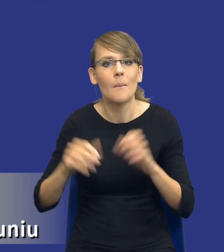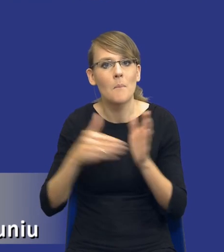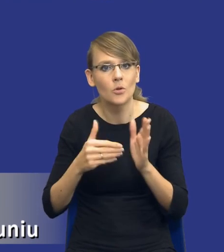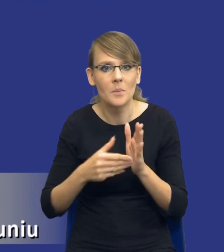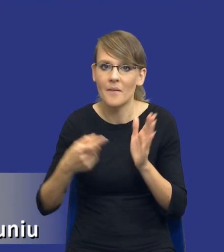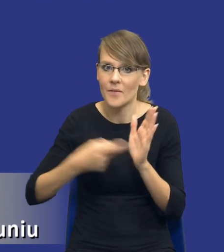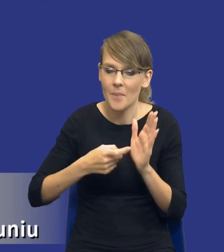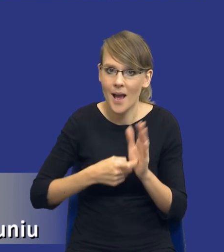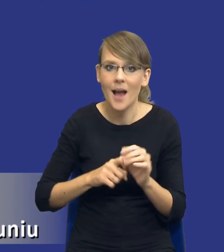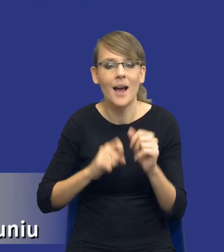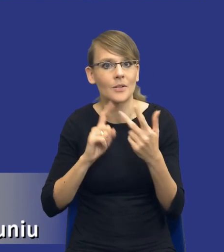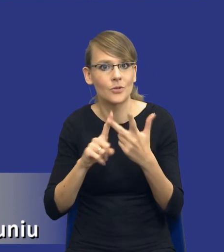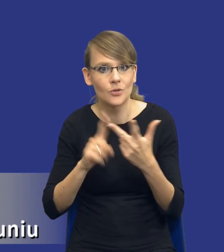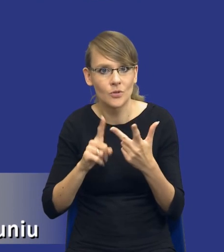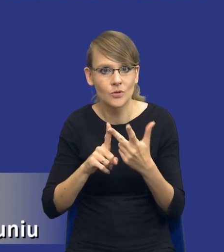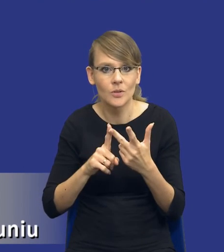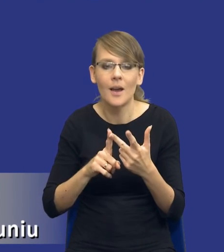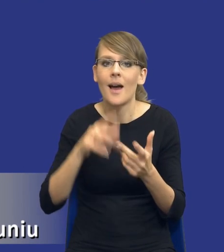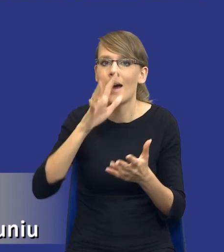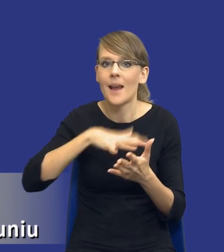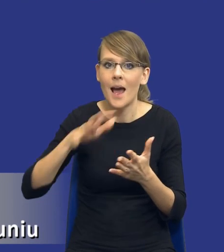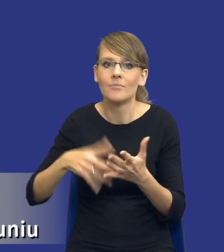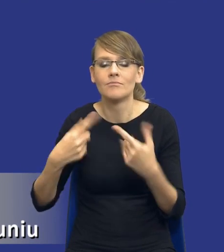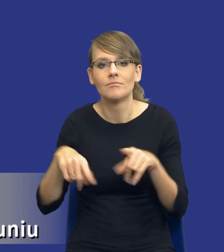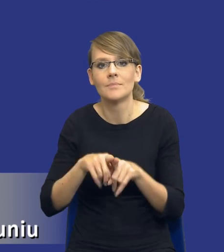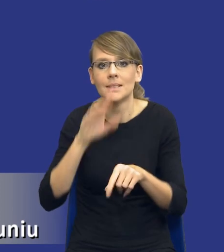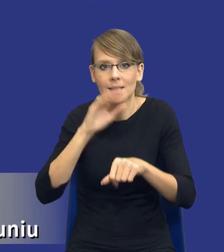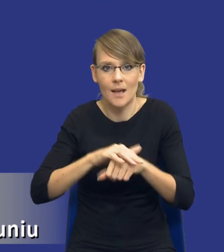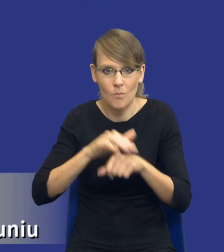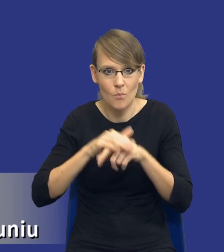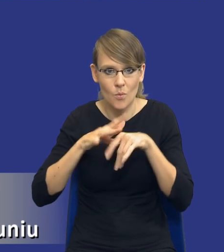po trzecie mamy raport z realizacji zamówienia publicznego i tutaj,